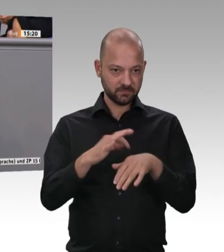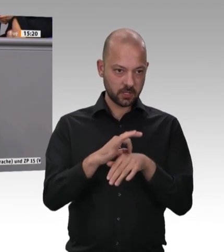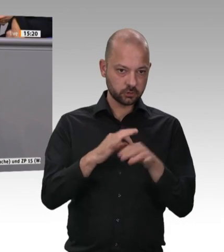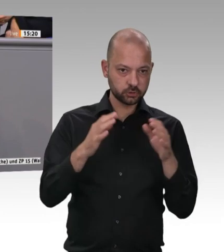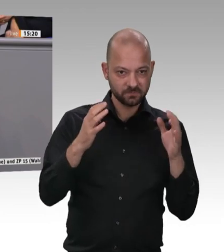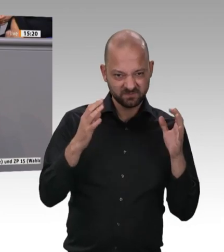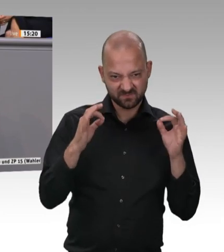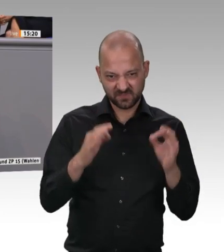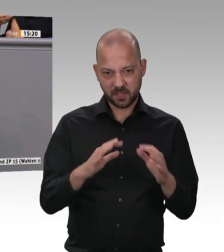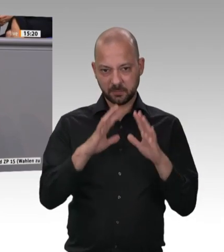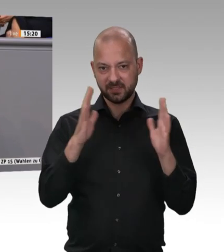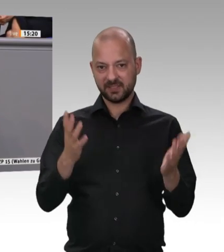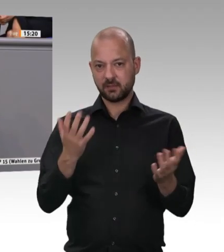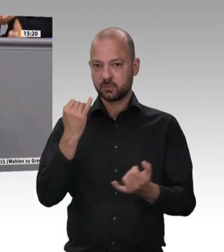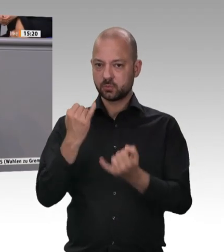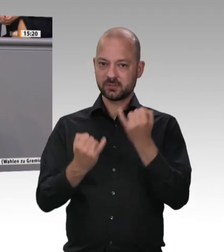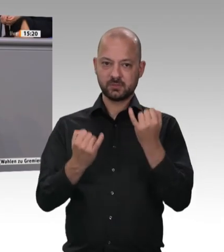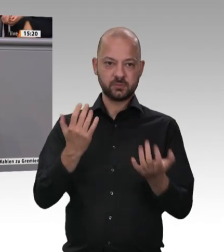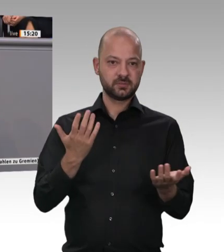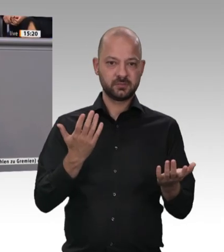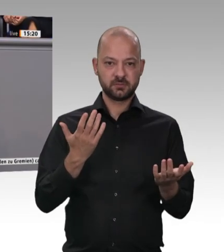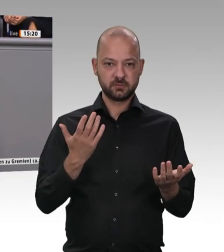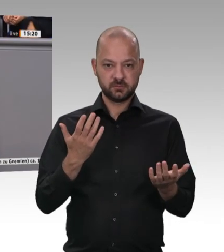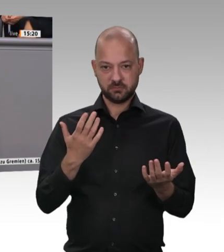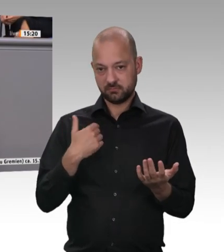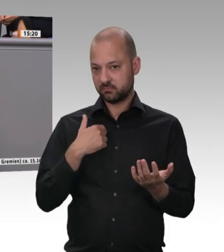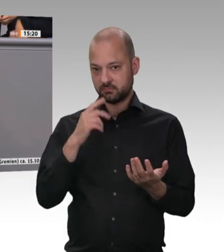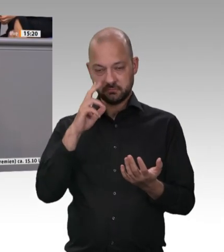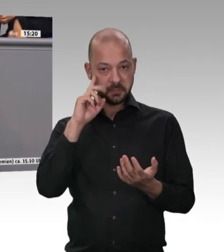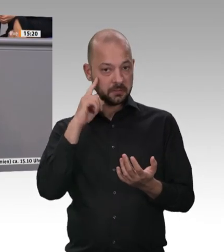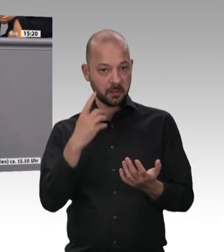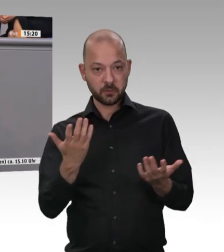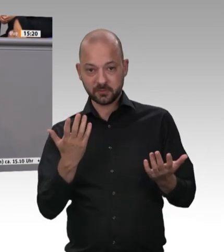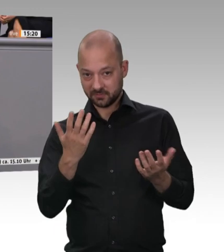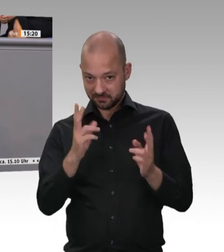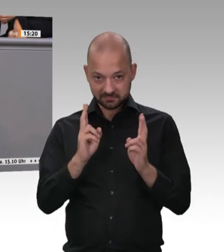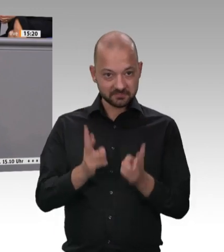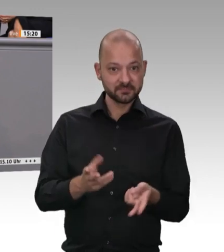einem Tag geschlachtet, und das Tag für Tag. Das ist Wahnsinn, liebe Kolleginnen